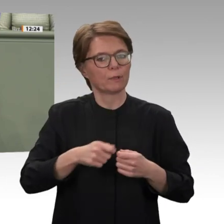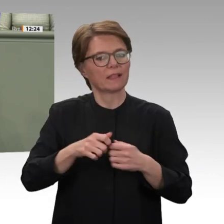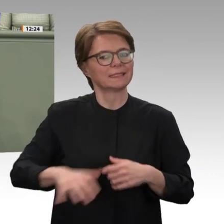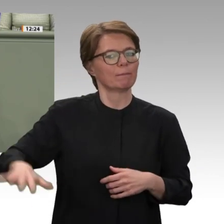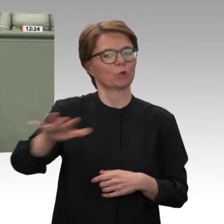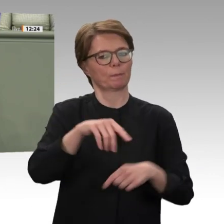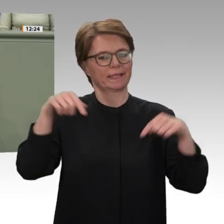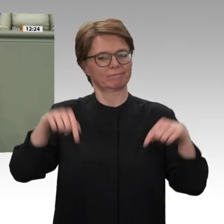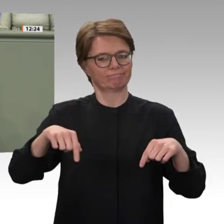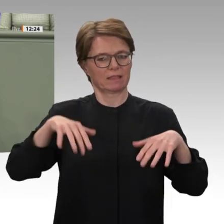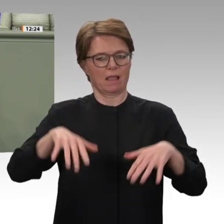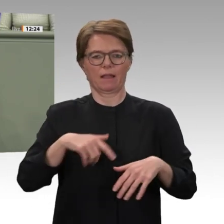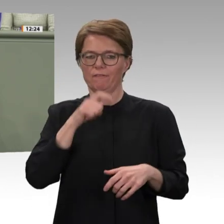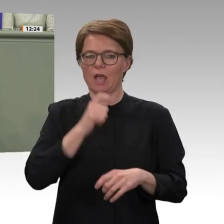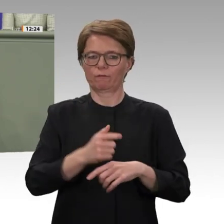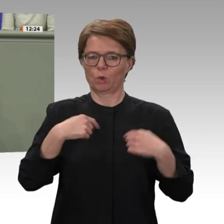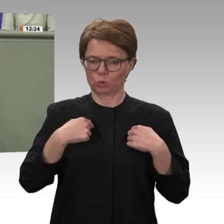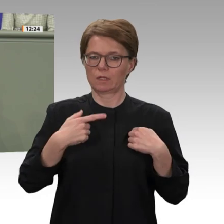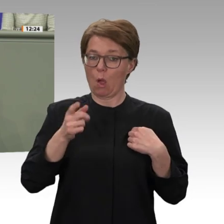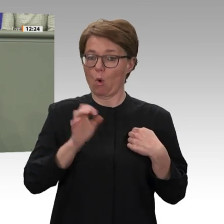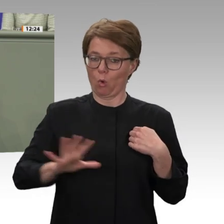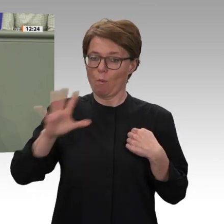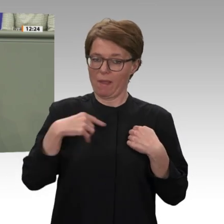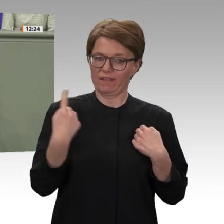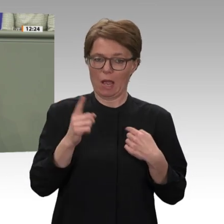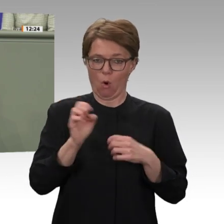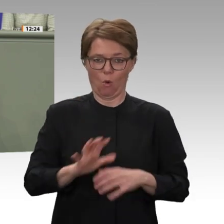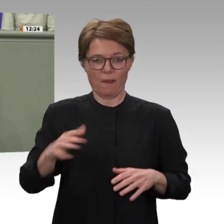der ja schon in beeindruckender Weise von den Soldatinnen und Soldaten gerade in